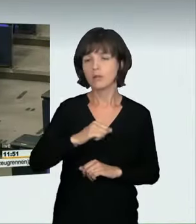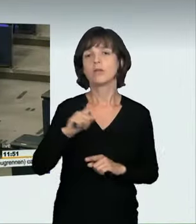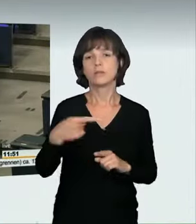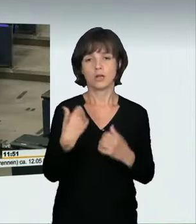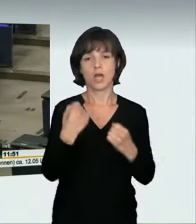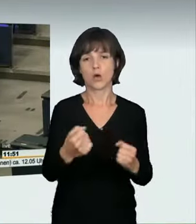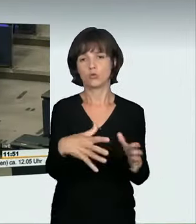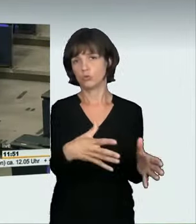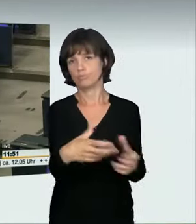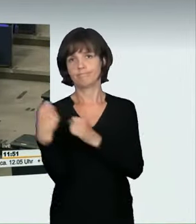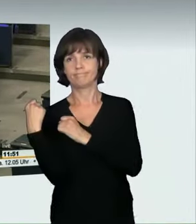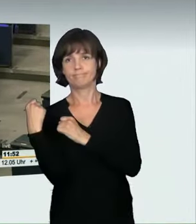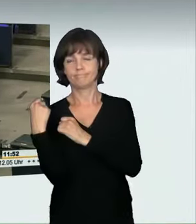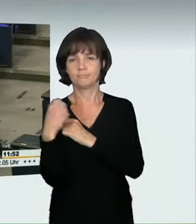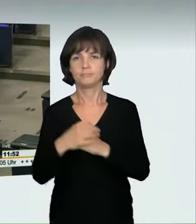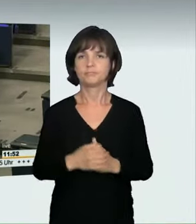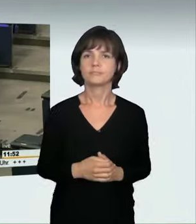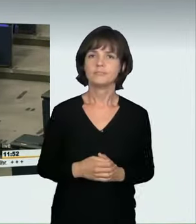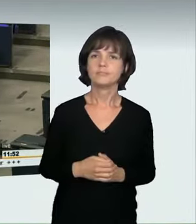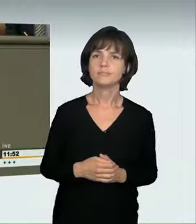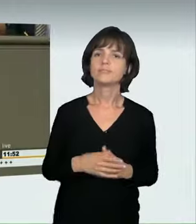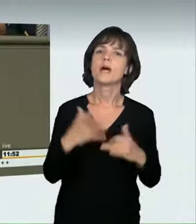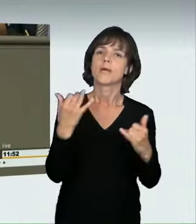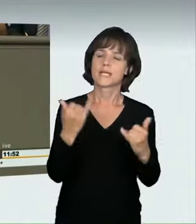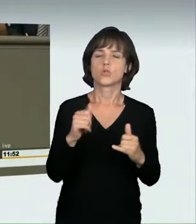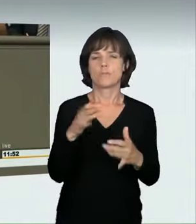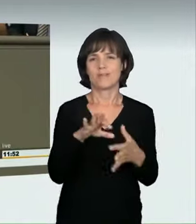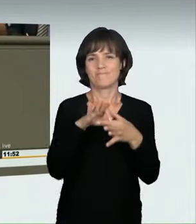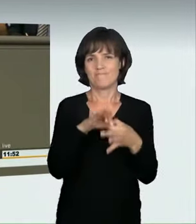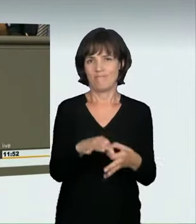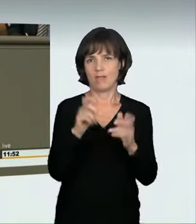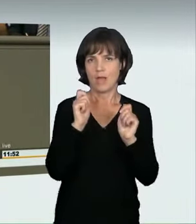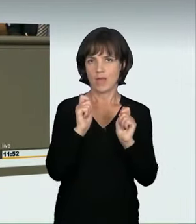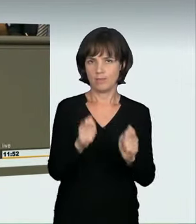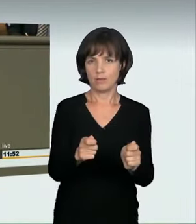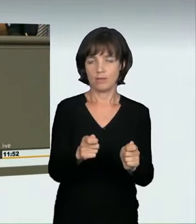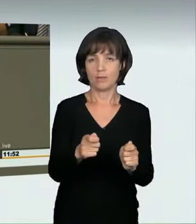eingezogen werden können. Ich will jetzt aber zu den Anträgen kommen. Ich war froh, dass der Bundesrat die Initiative ergriff.